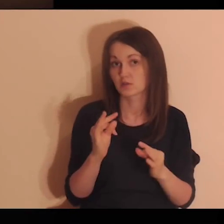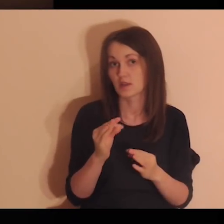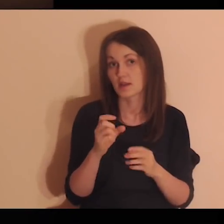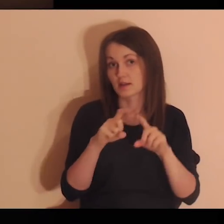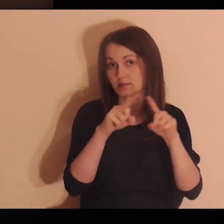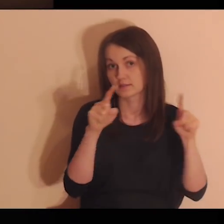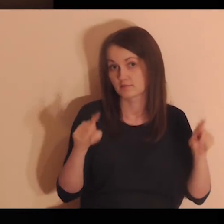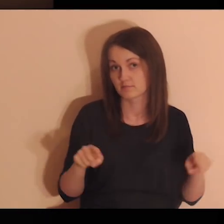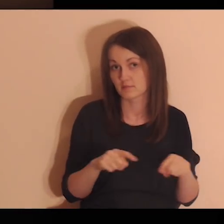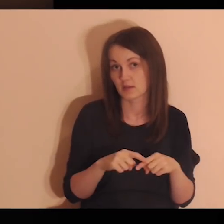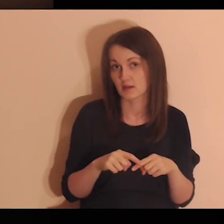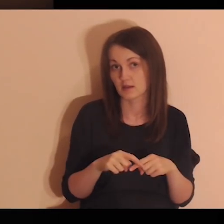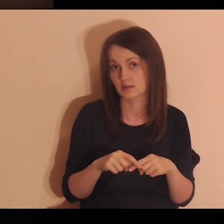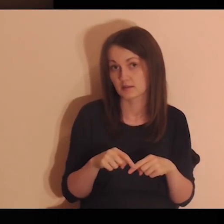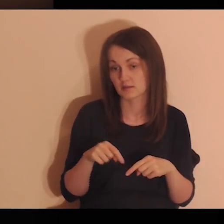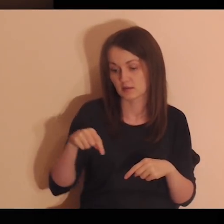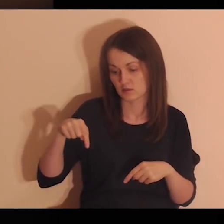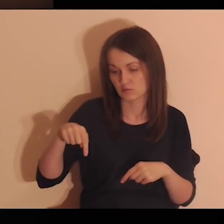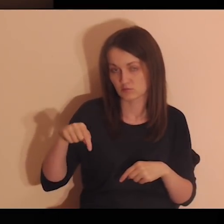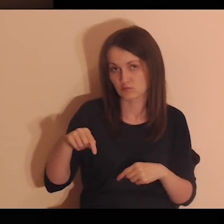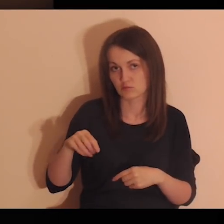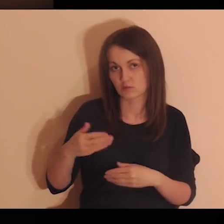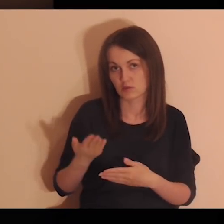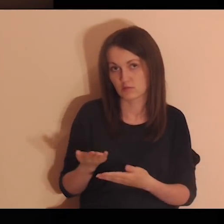Popatrz teraz na kartkę, która jest przed tobą.